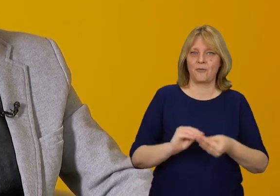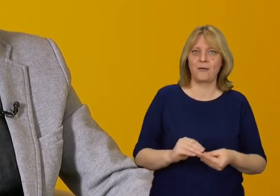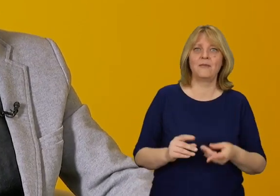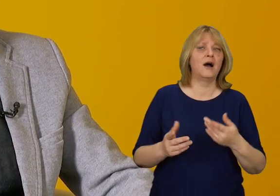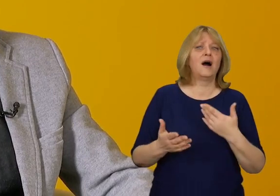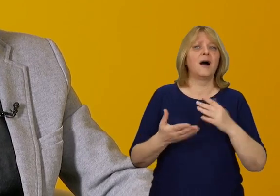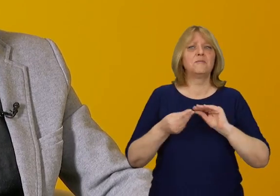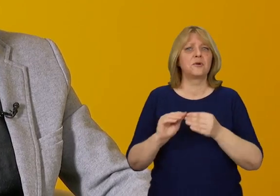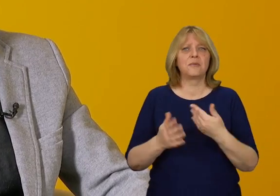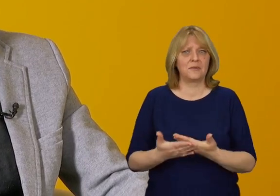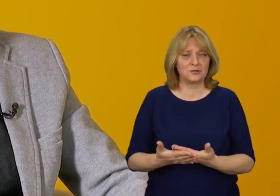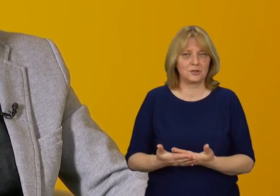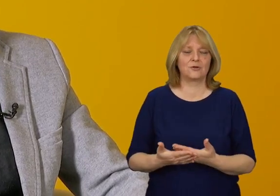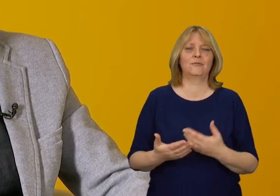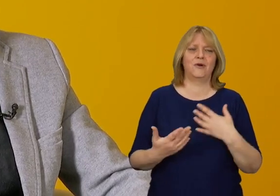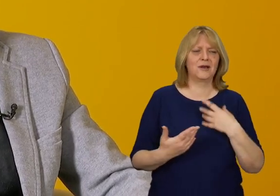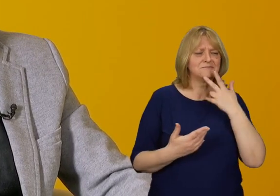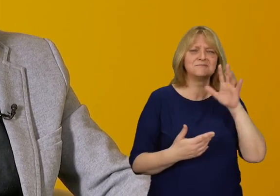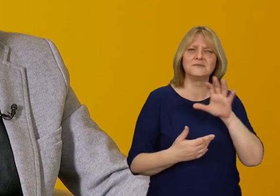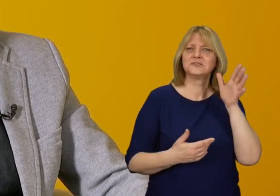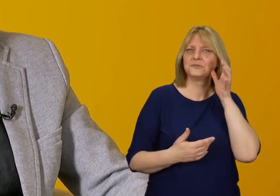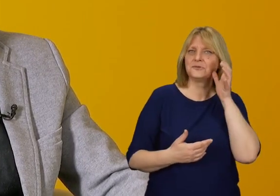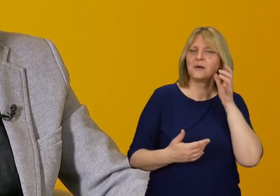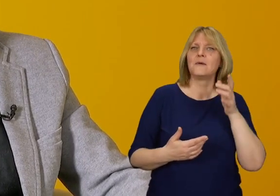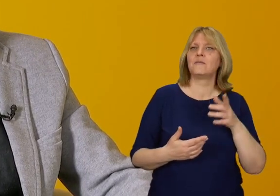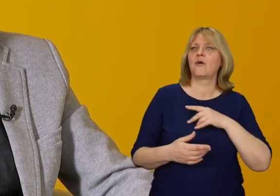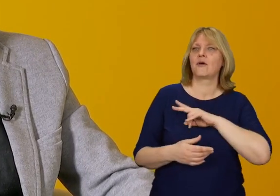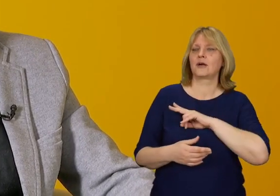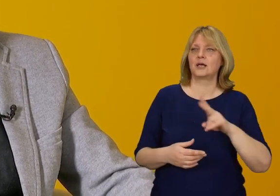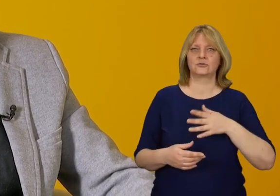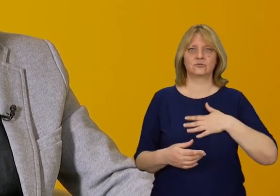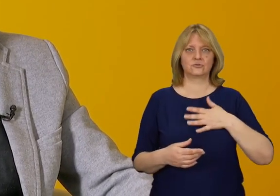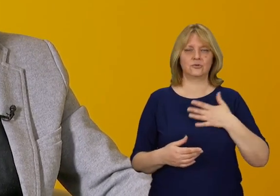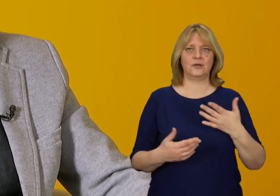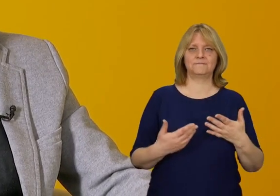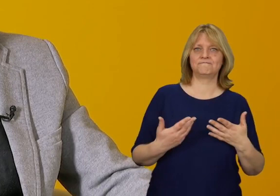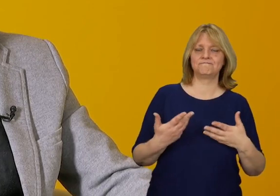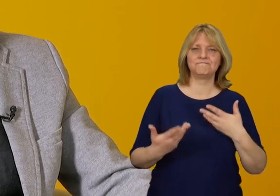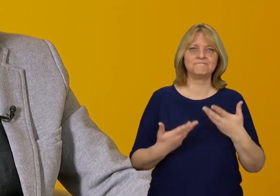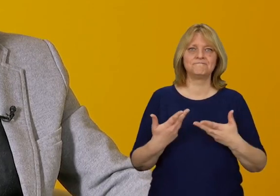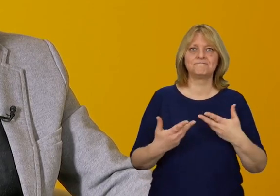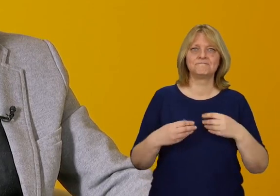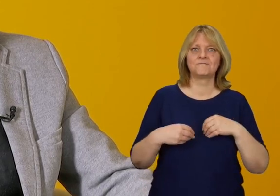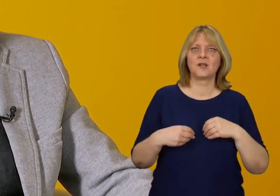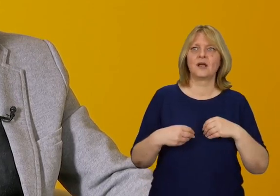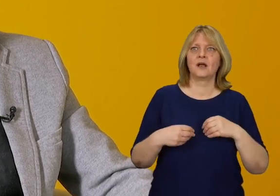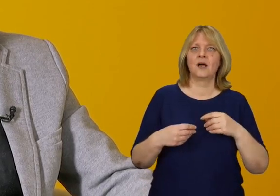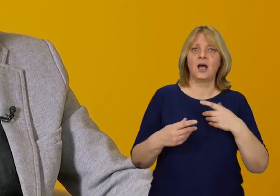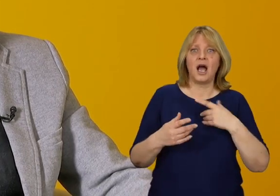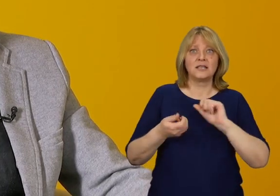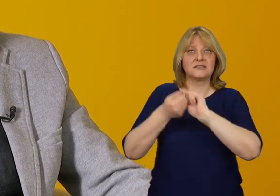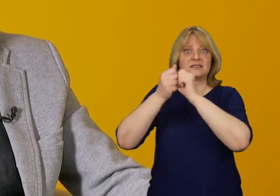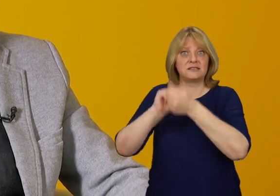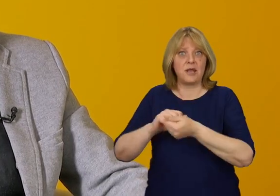Doszedłem do wniosku, że bywa to utożsamiane z utratą czegoś.